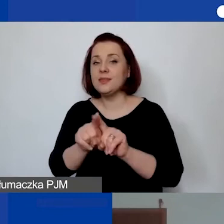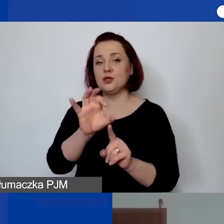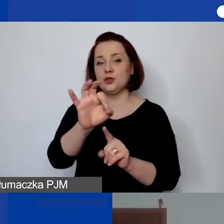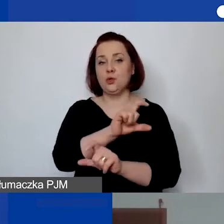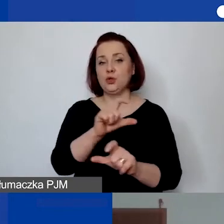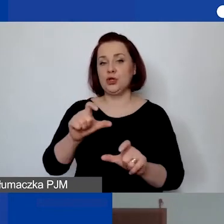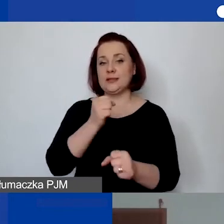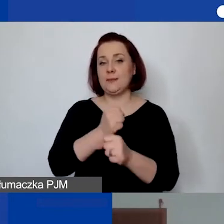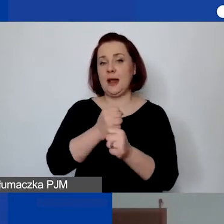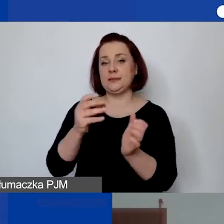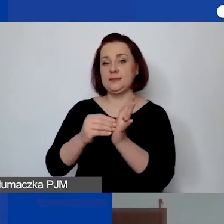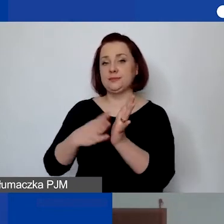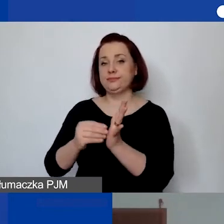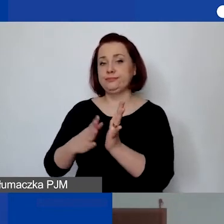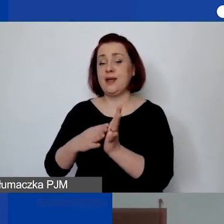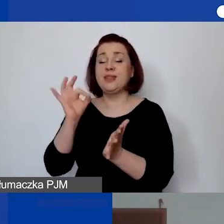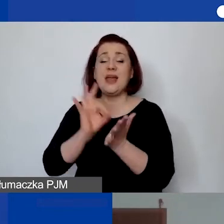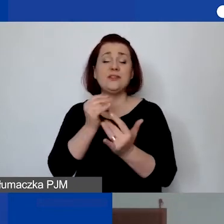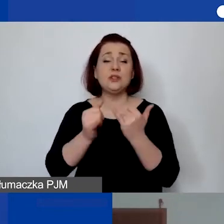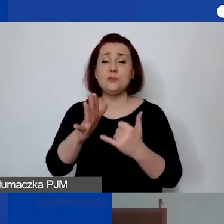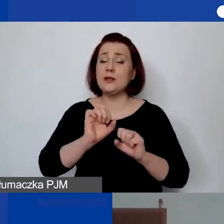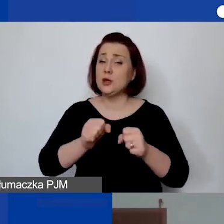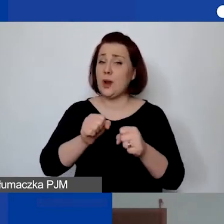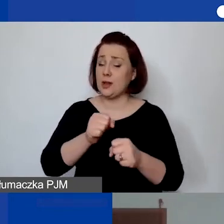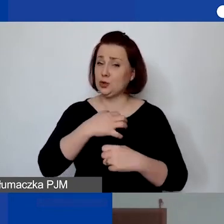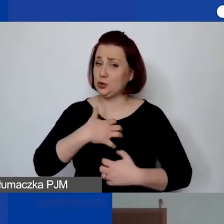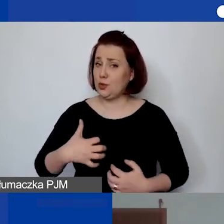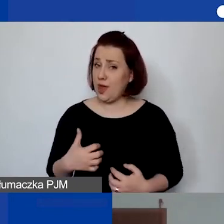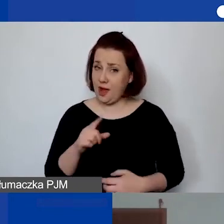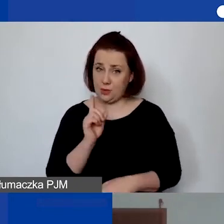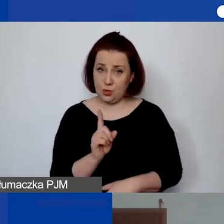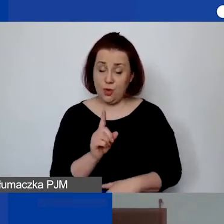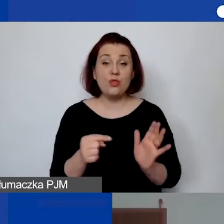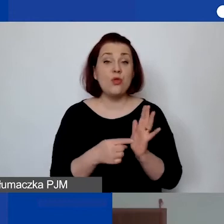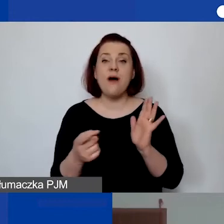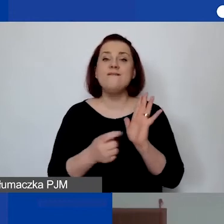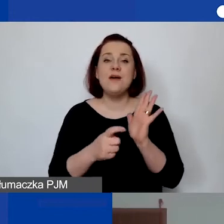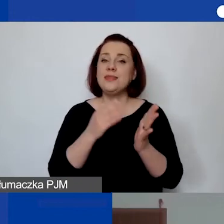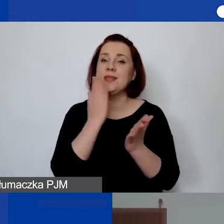Nawet jeżeli jest na działalności gospodarczej. Przy czym to wymóg nie tylko programowy, ale ustawowy,